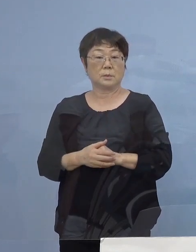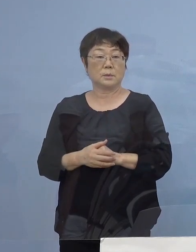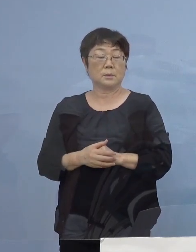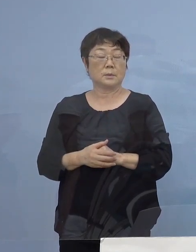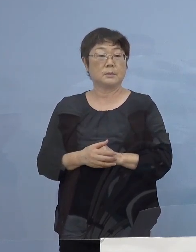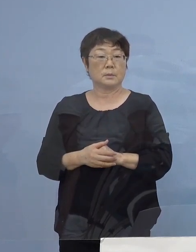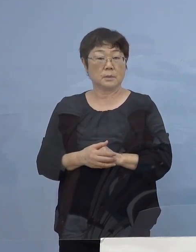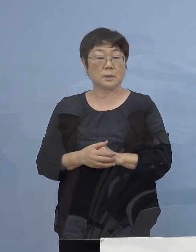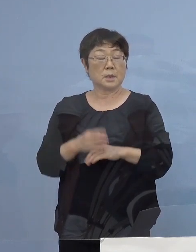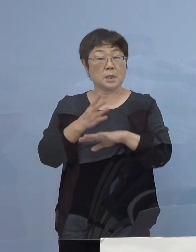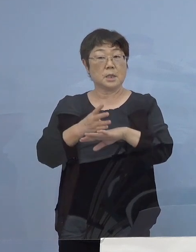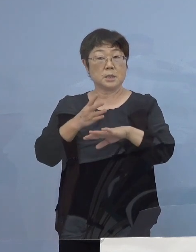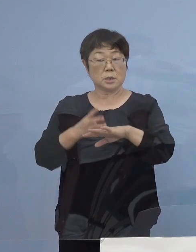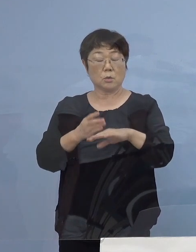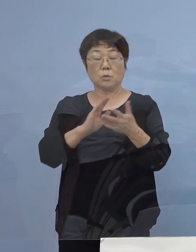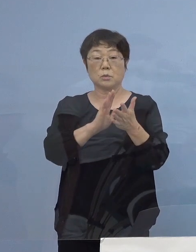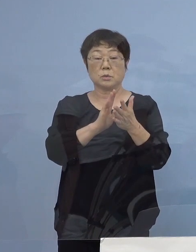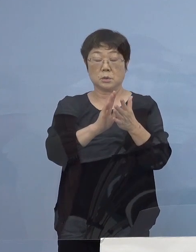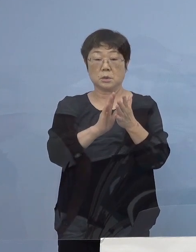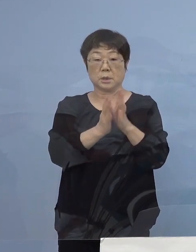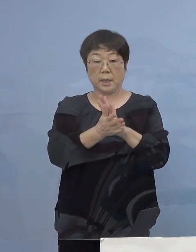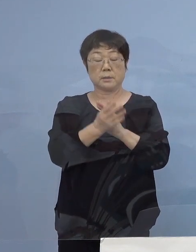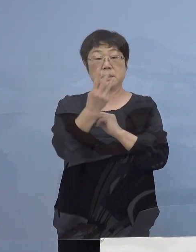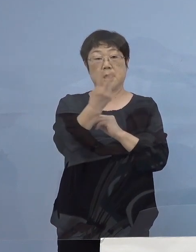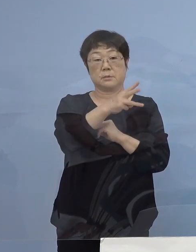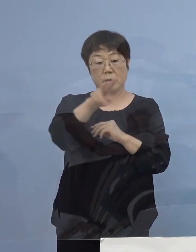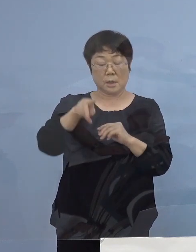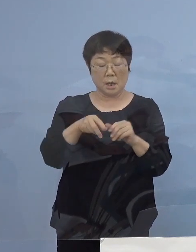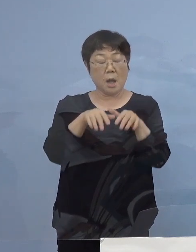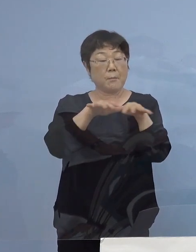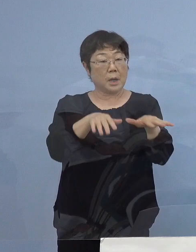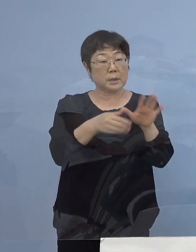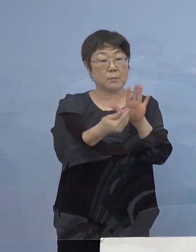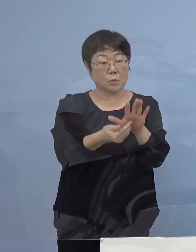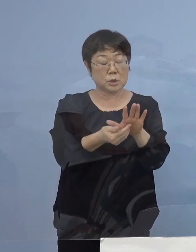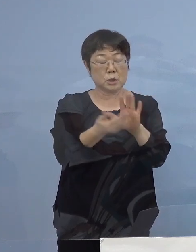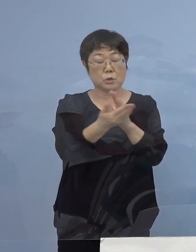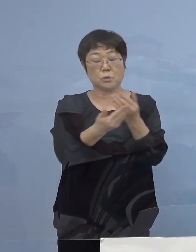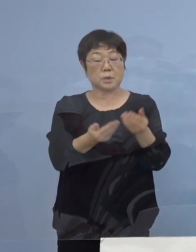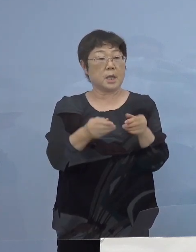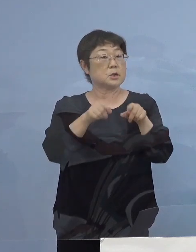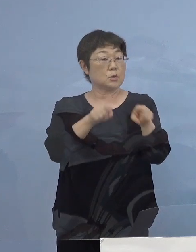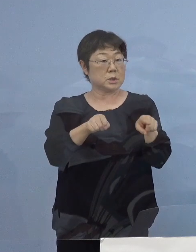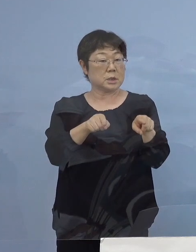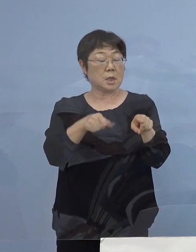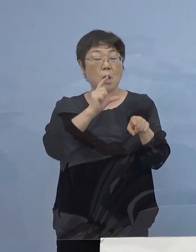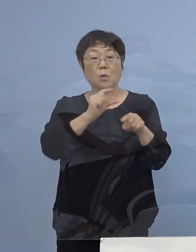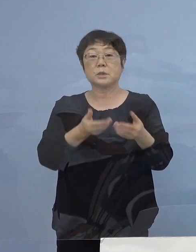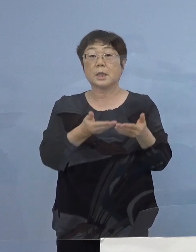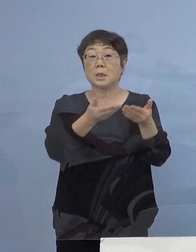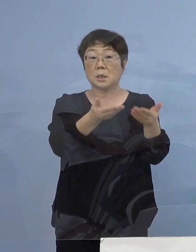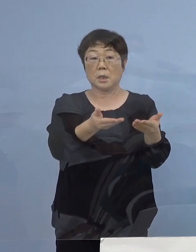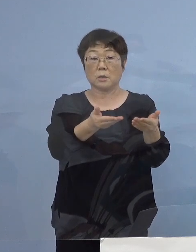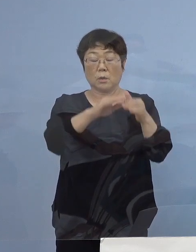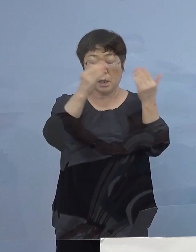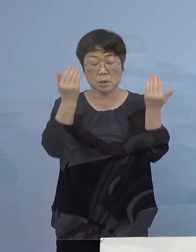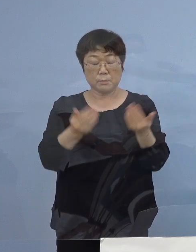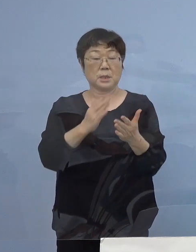四国3県が全て 「まん延防止等重点措置」になり お酒の提供が全て禁じられるんですね